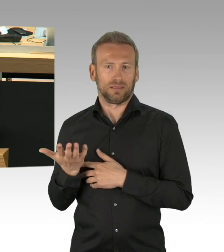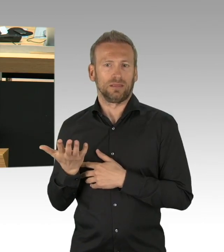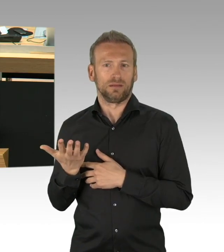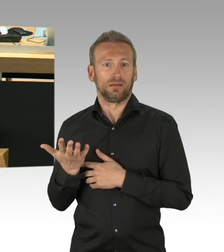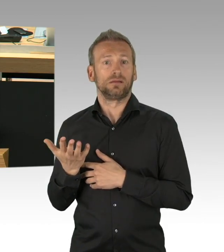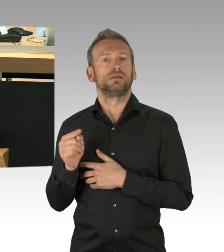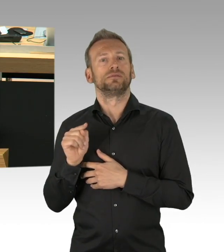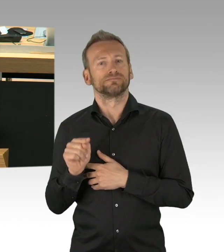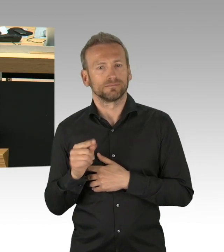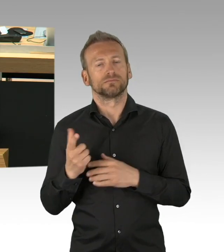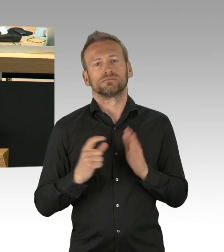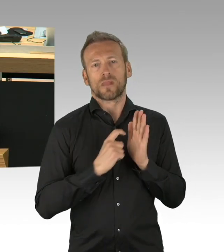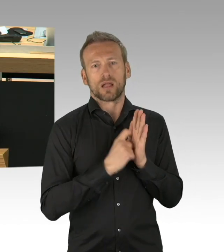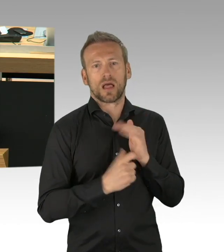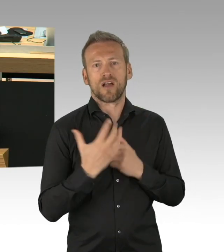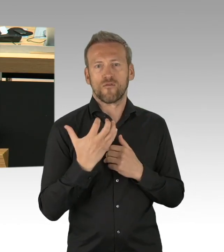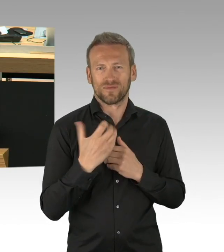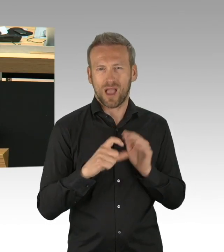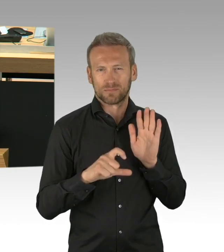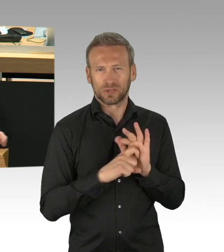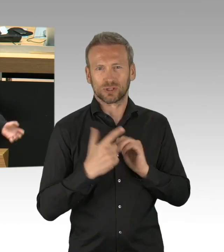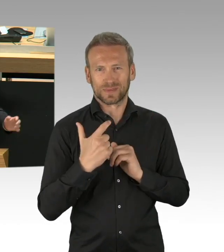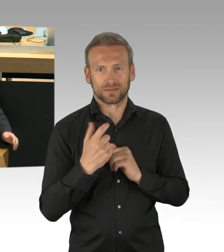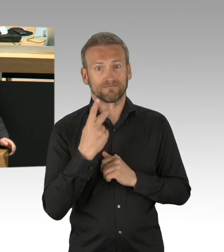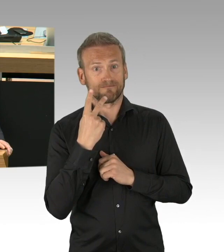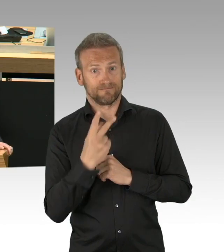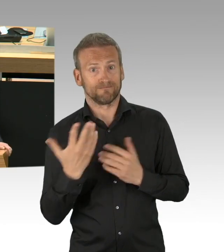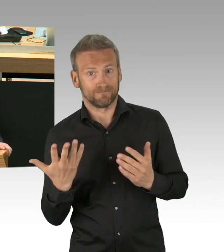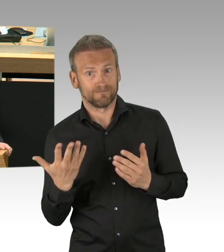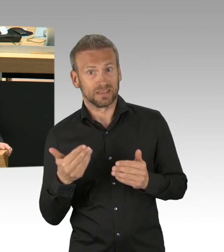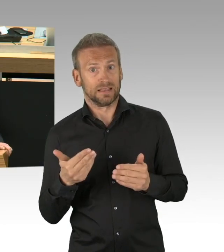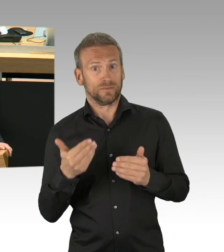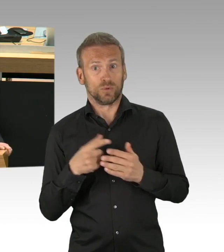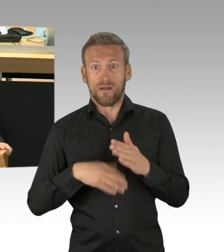so eingeschränkt sind in den Freiheitsrechten, wie nie zuvor. Spielplätze sind geschlossen, Schulen sind zu,